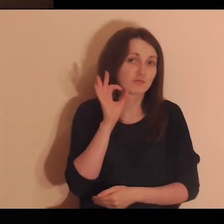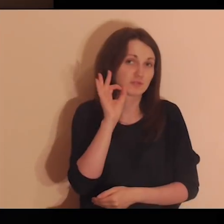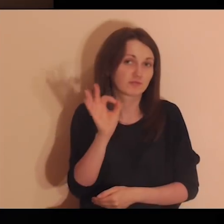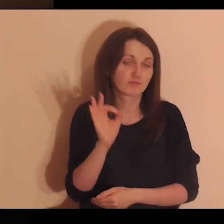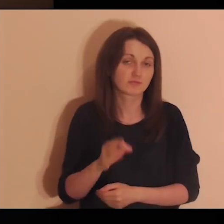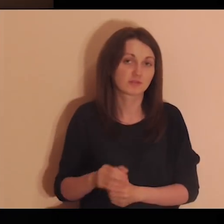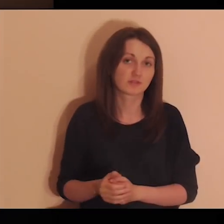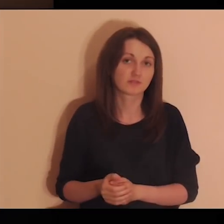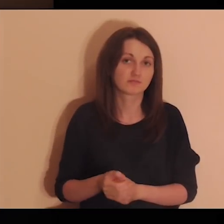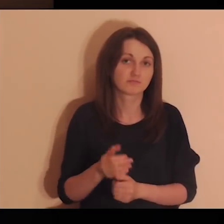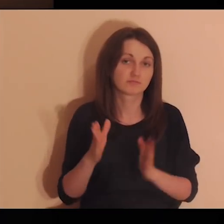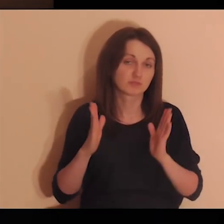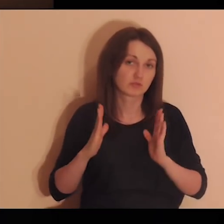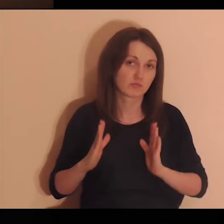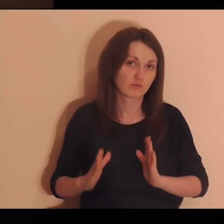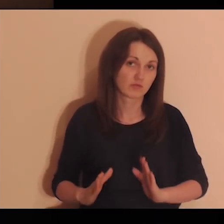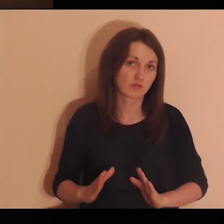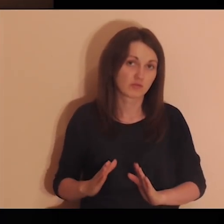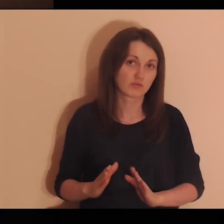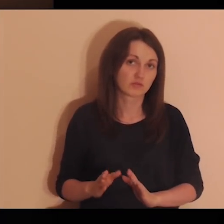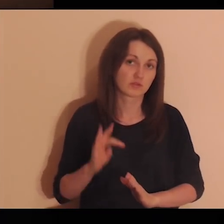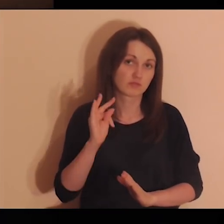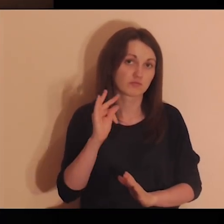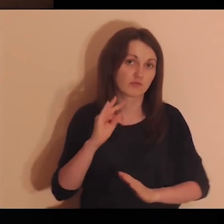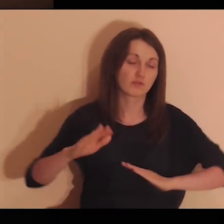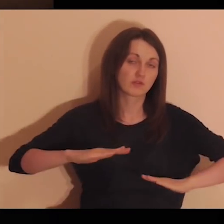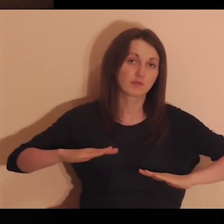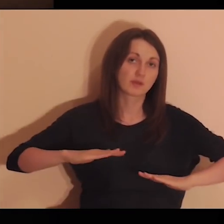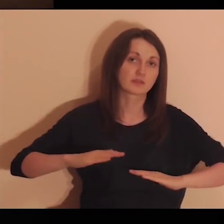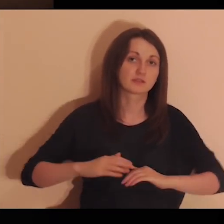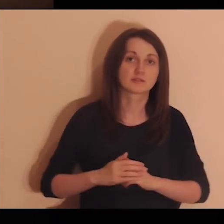gdzie czułeś się dobrze, spokojnie, na swoim miejscu.